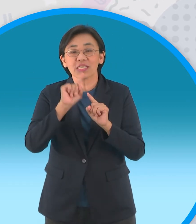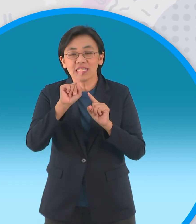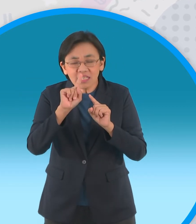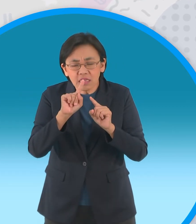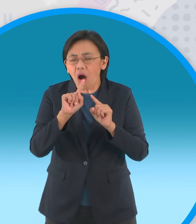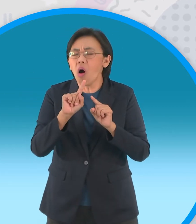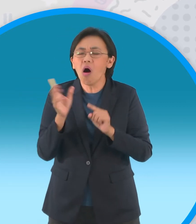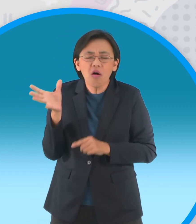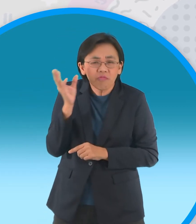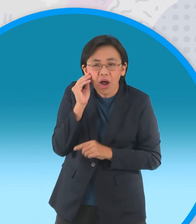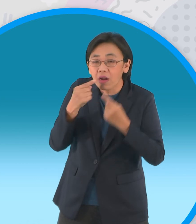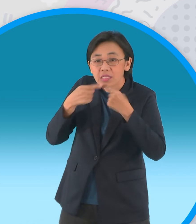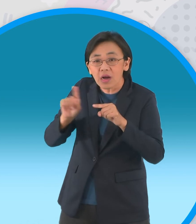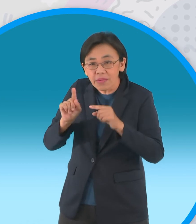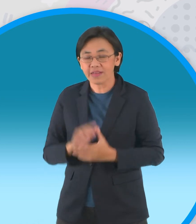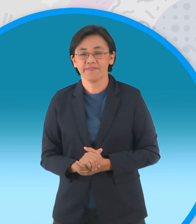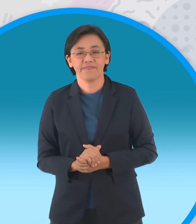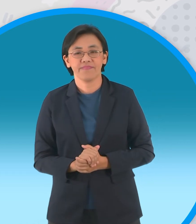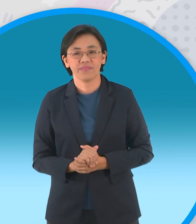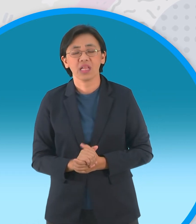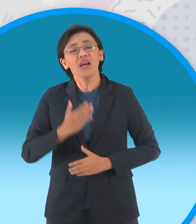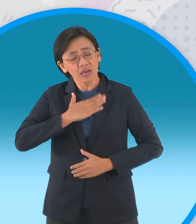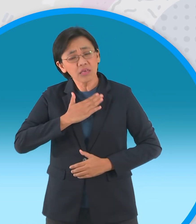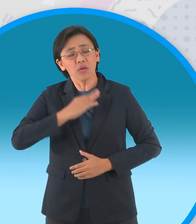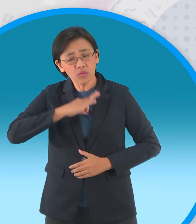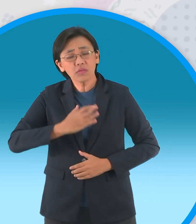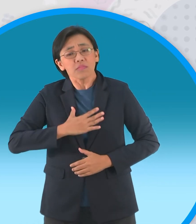เจ้าอินทผลัมต้นแรกได้ยินเช่นนั้นจึง ตอบว่า